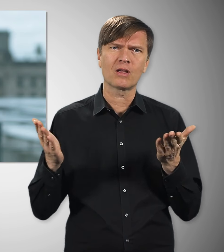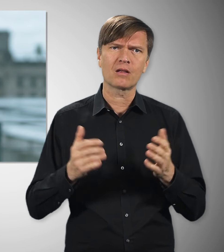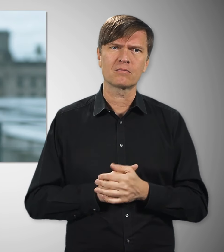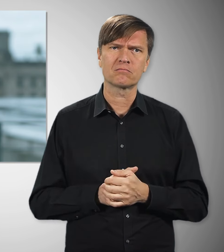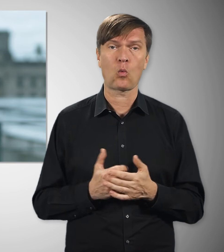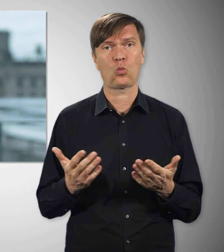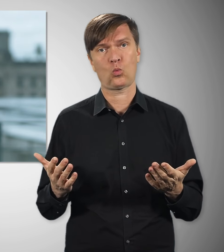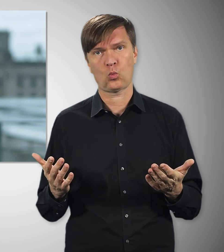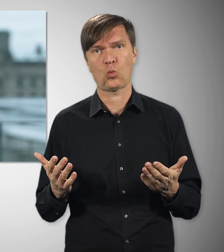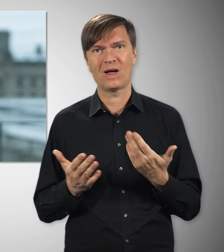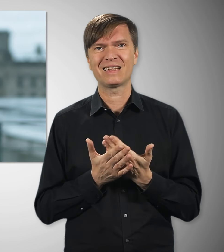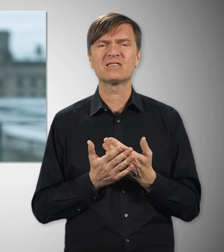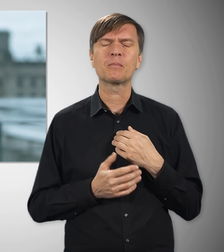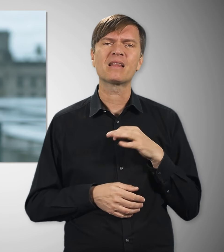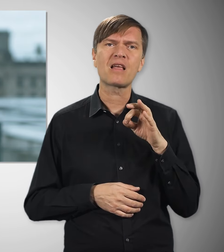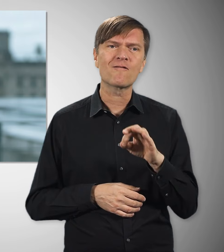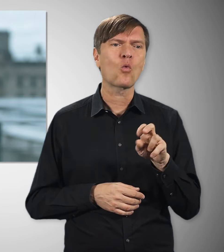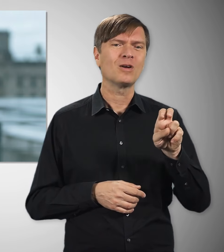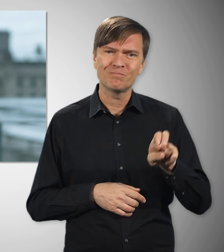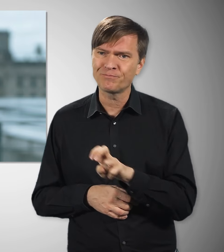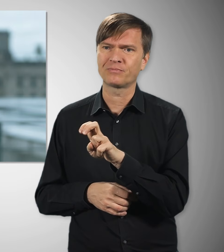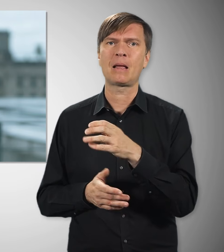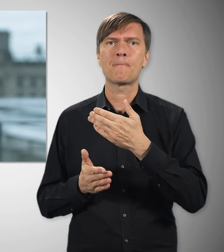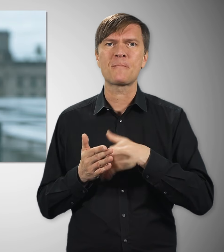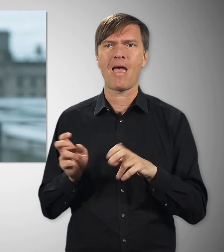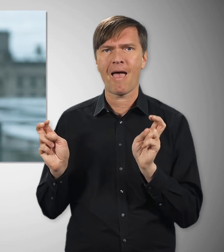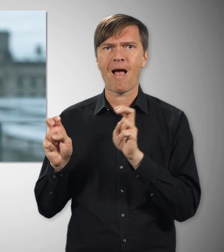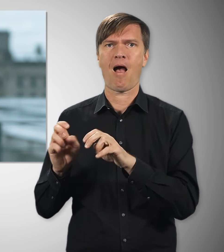Deshalb kämpfe ich dafür, dass wieder mehr Beschäftigte nach Tarif bezahlt werden.